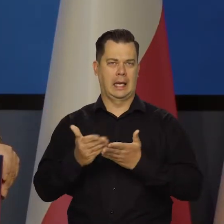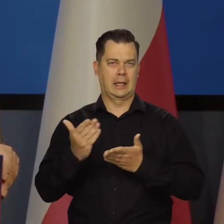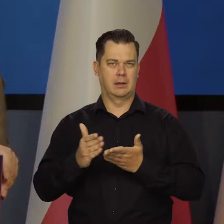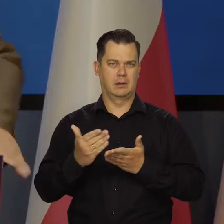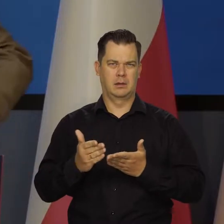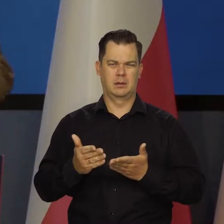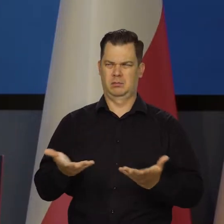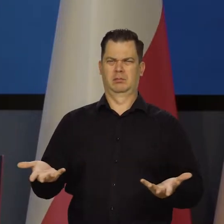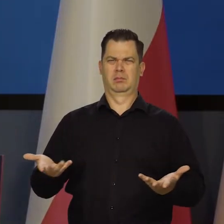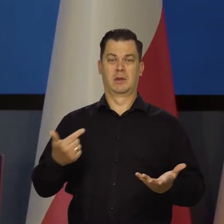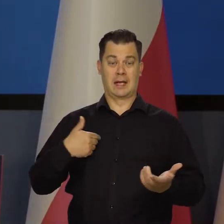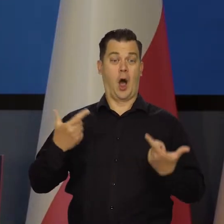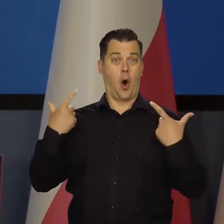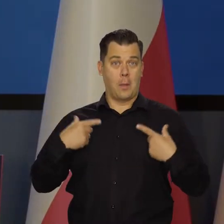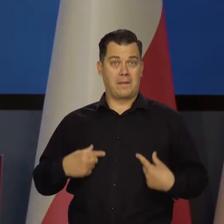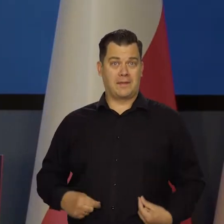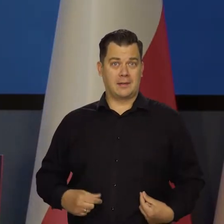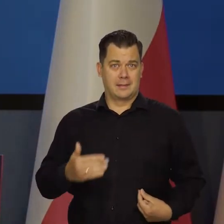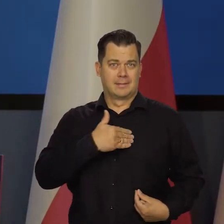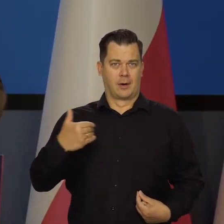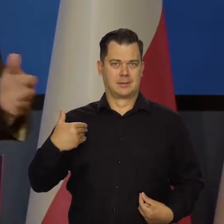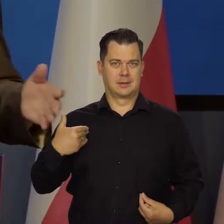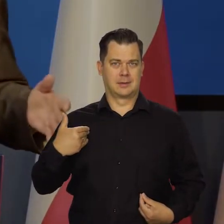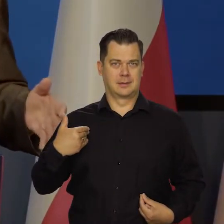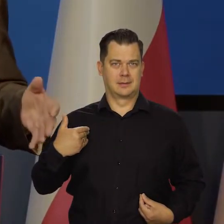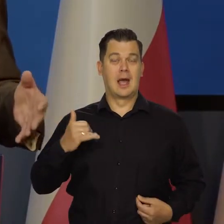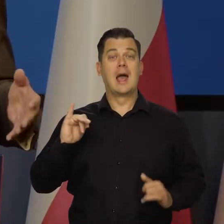To jako obywatel, proszę Państwa, jako członek Rady bym chciał,